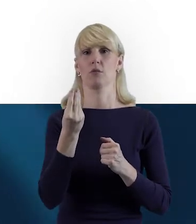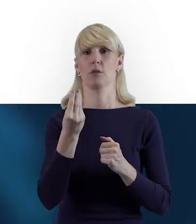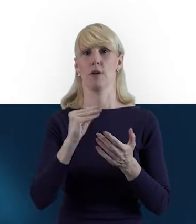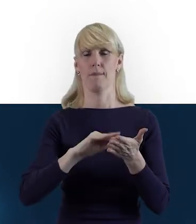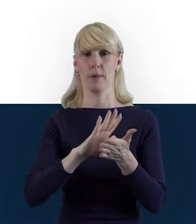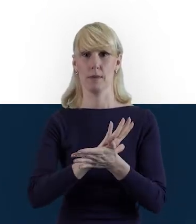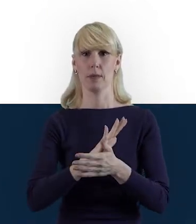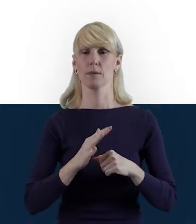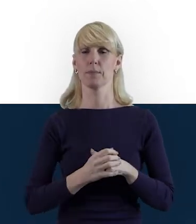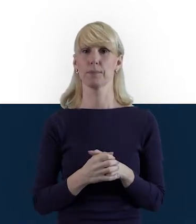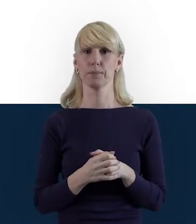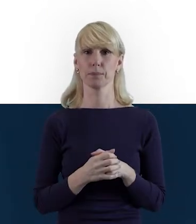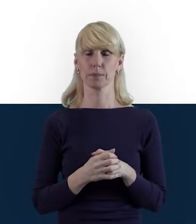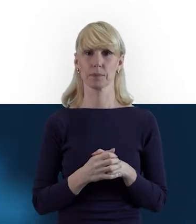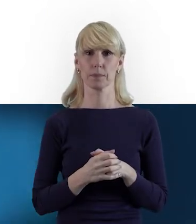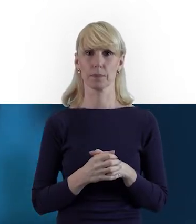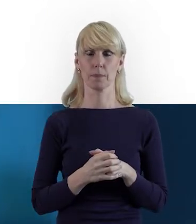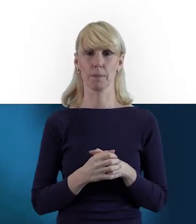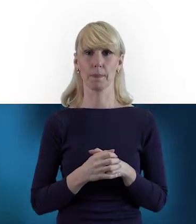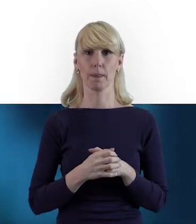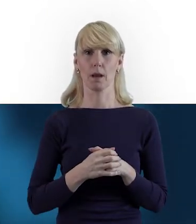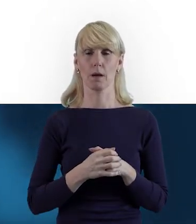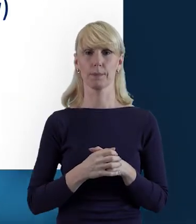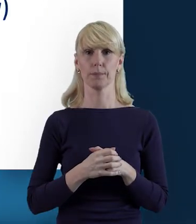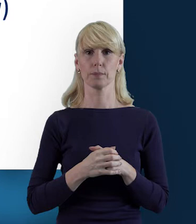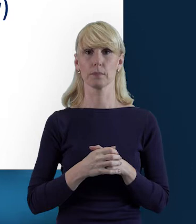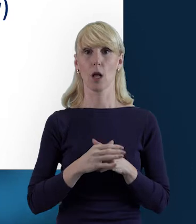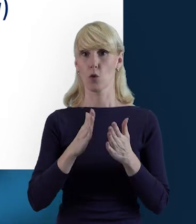Tak, kiedy wyświetla nam się ekran główny,